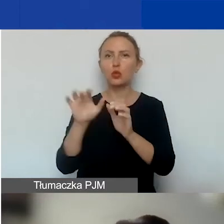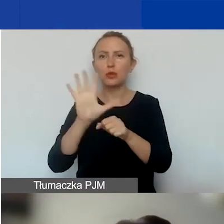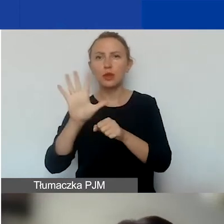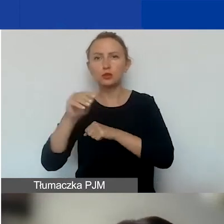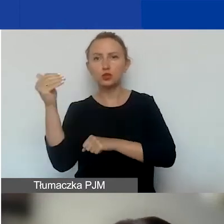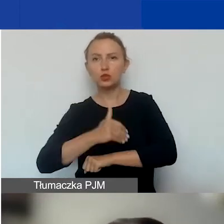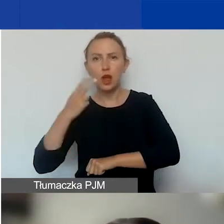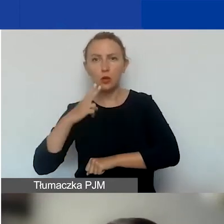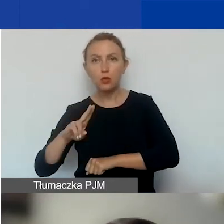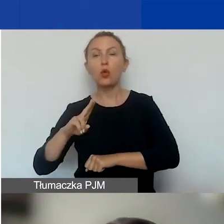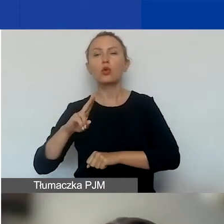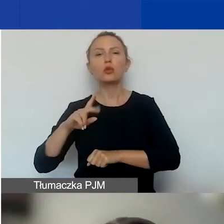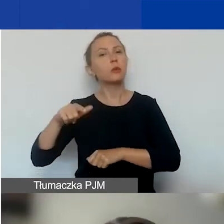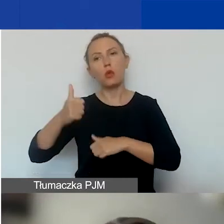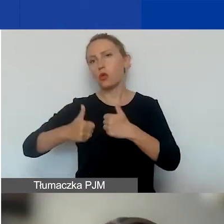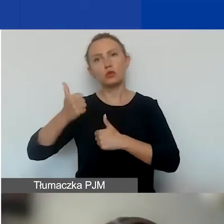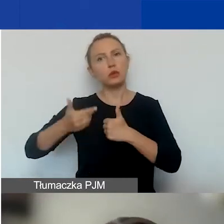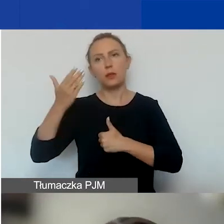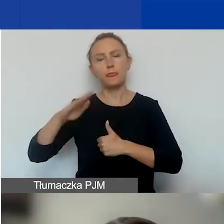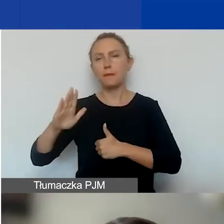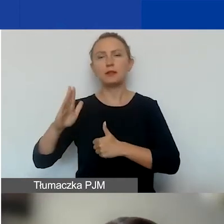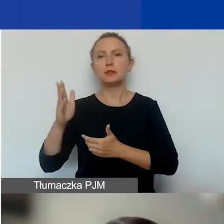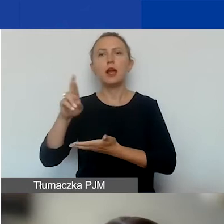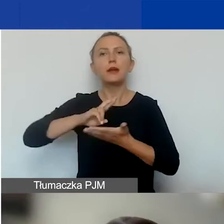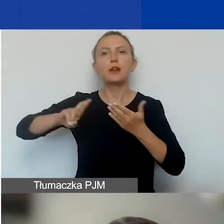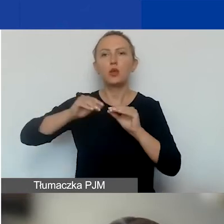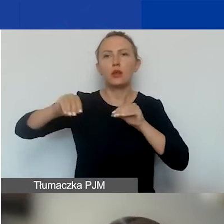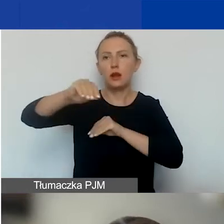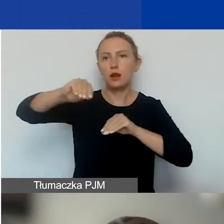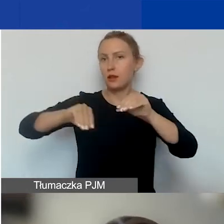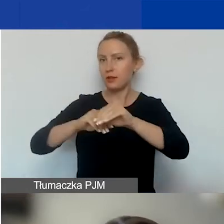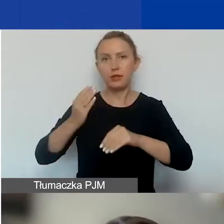W tym konkursie nie będzie alokacji regionalnych. W konkursie tematycznym,